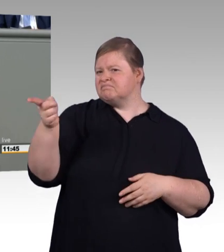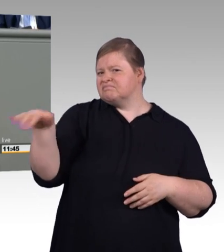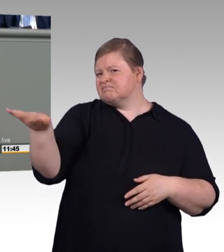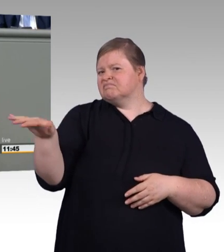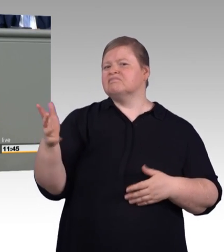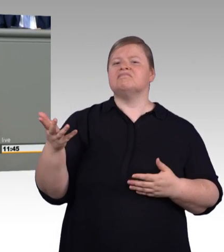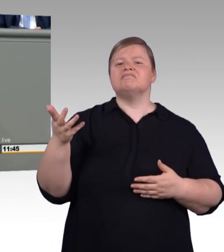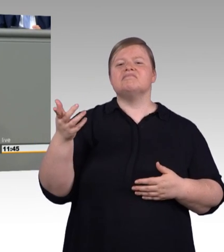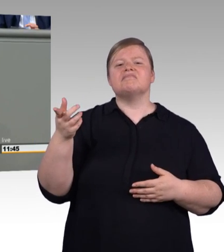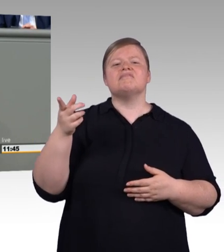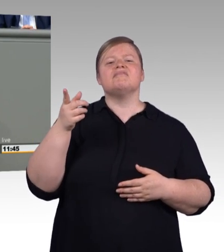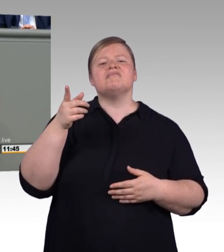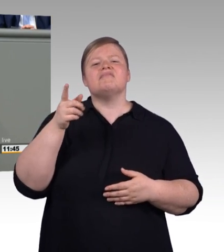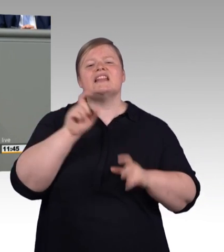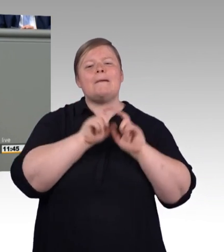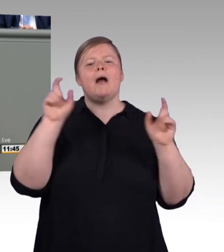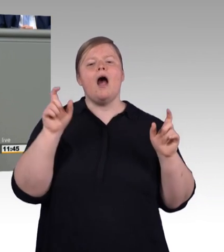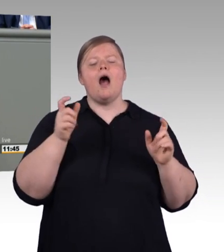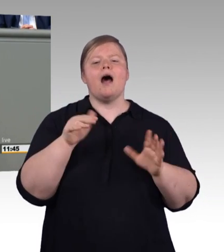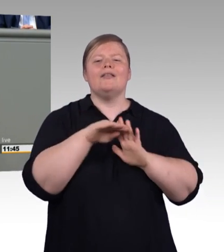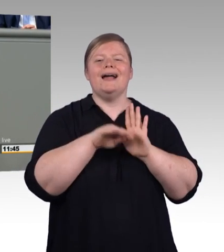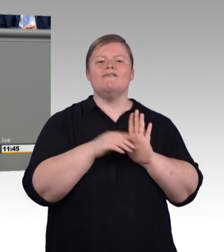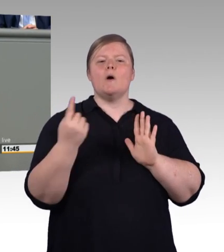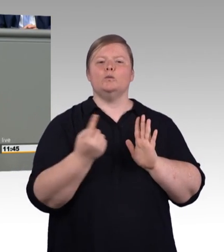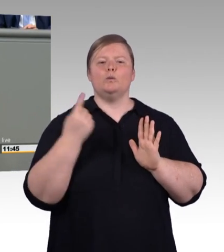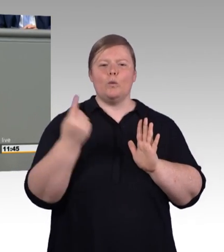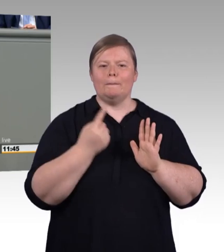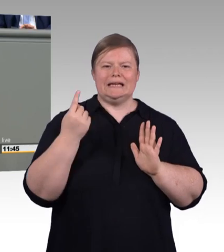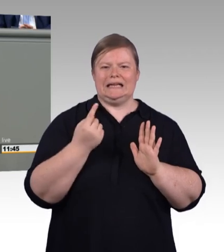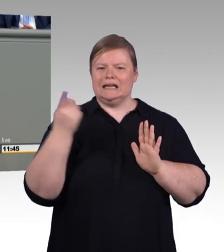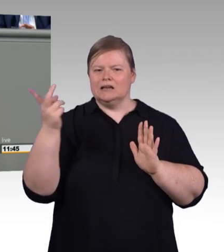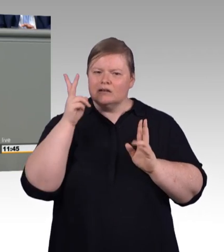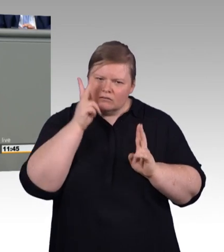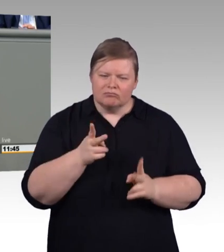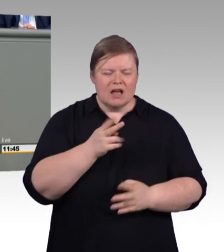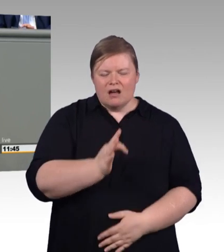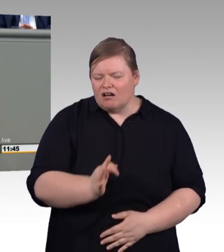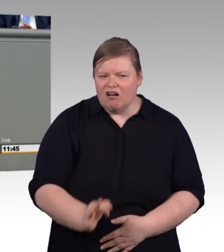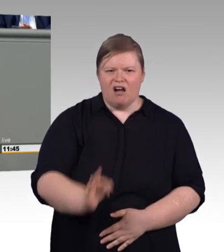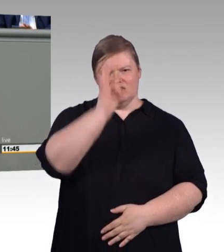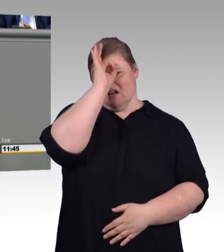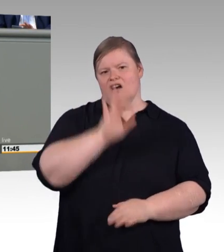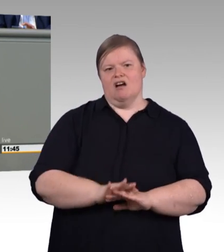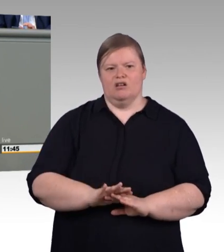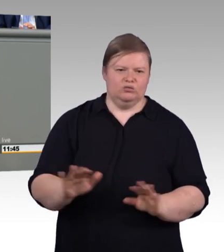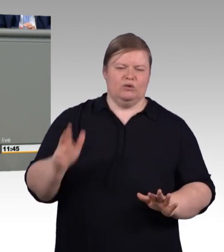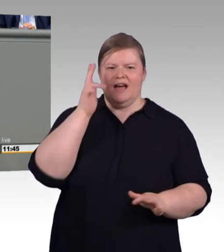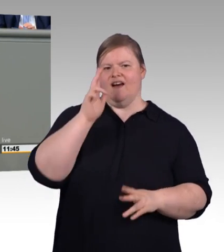und damit ist es Respekt gegenüber der Sozialpartnerschaft und der Tarifautonomie. Sie sprechen von den Arbeitgebern,